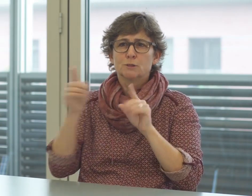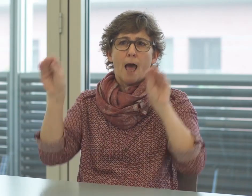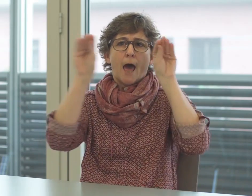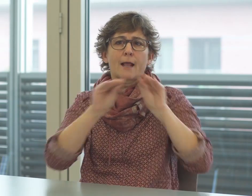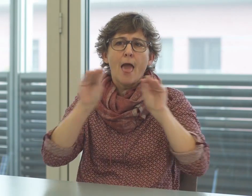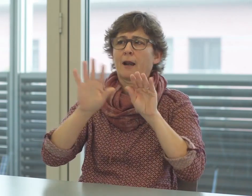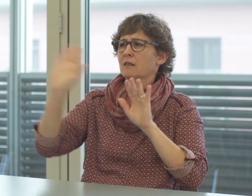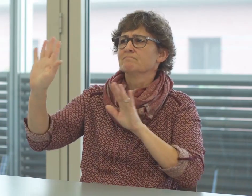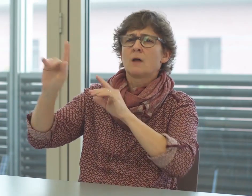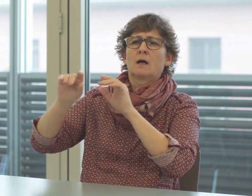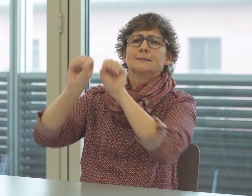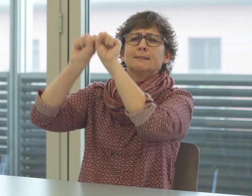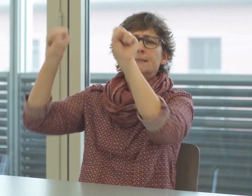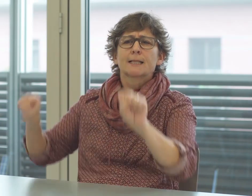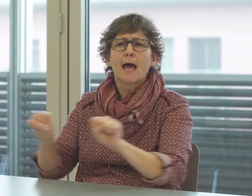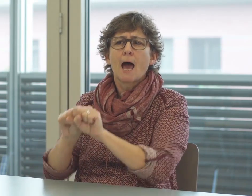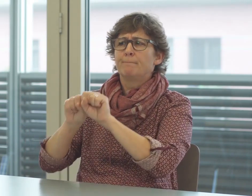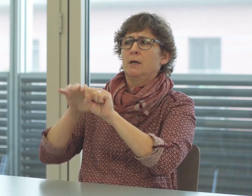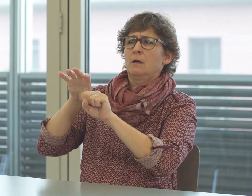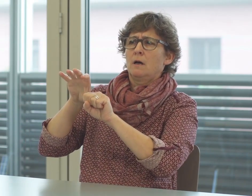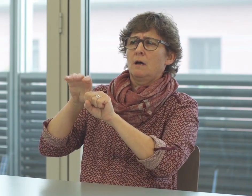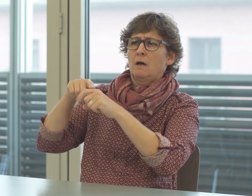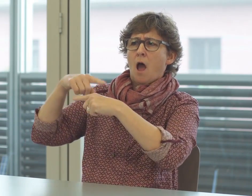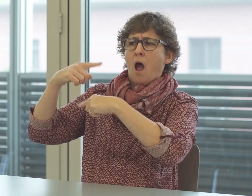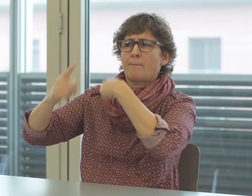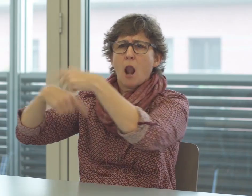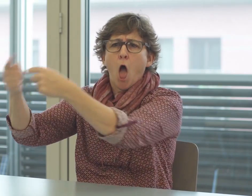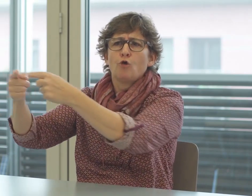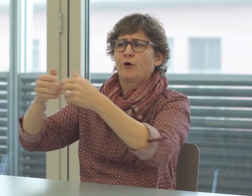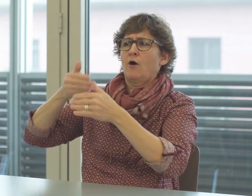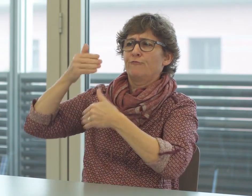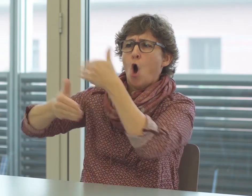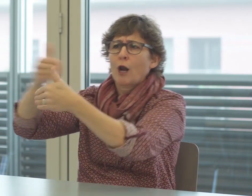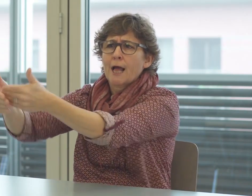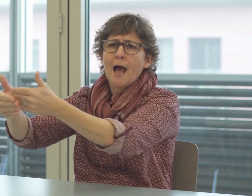Vorgaben ab. Diese Abläufe und Vorgehen müssen erst erklärt